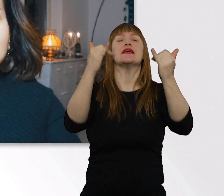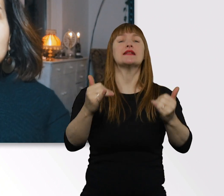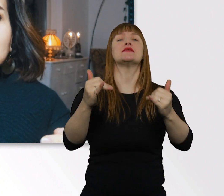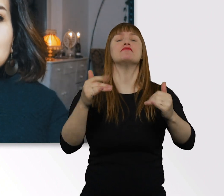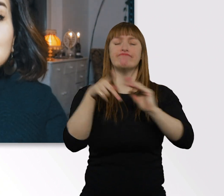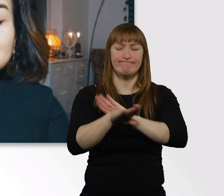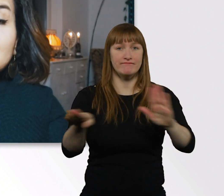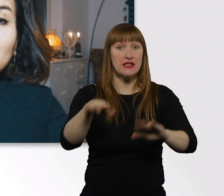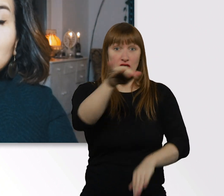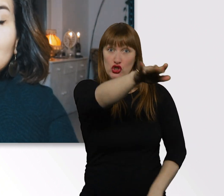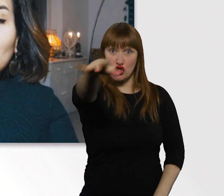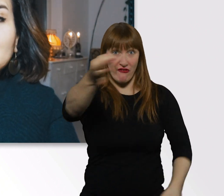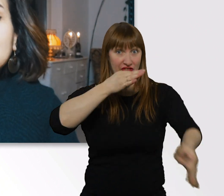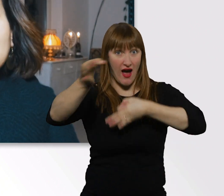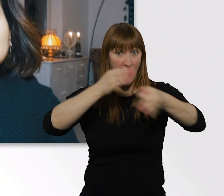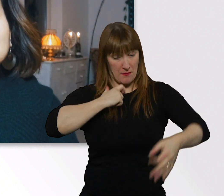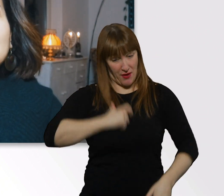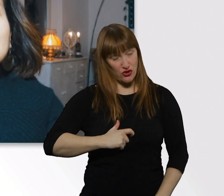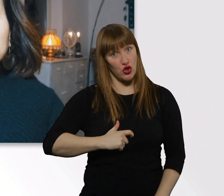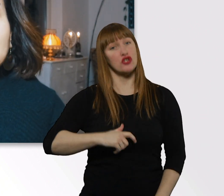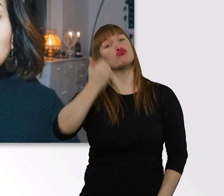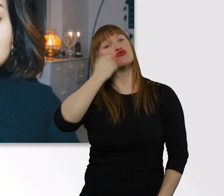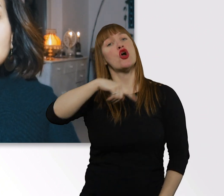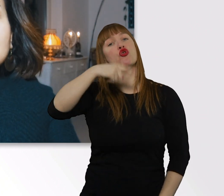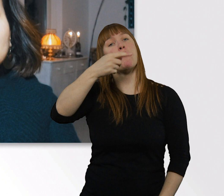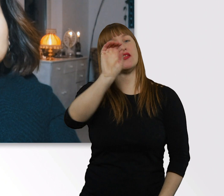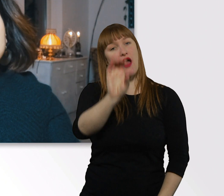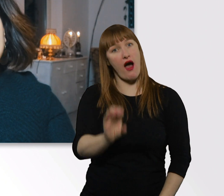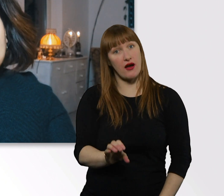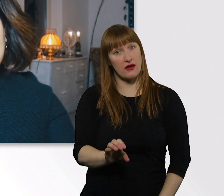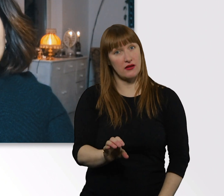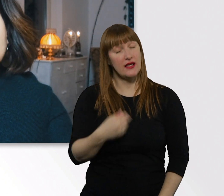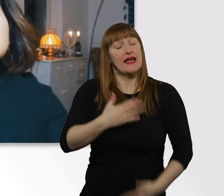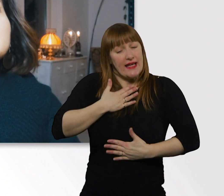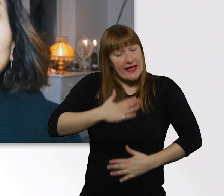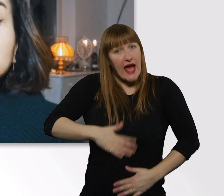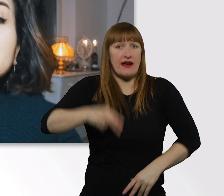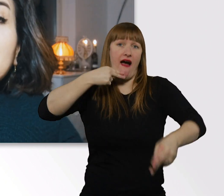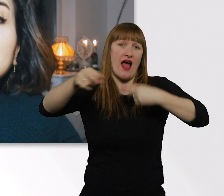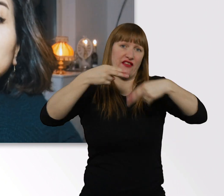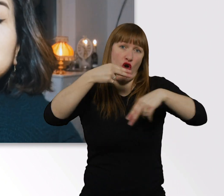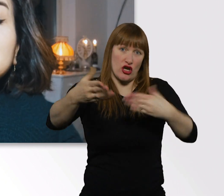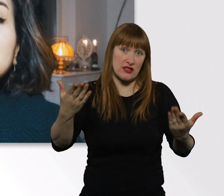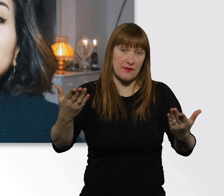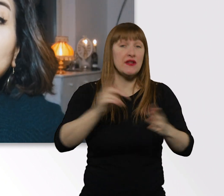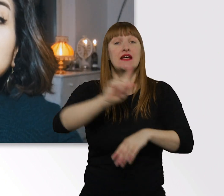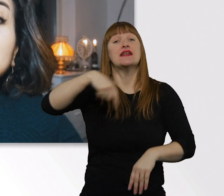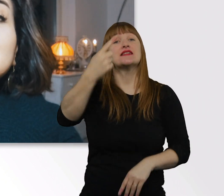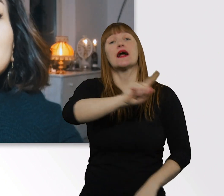dann stellt sie mir in den Kommentaren. Ich beantworte sie euch sehr gerne. Und sage, bis nächste Woche.